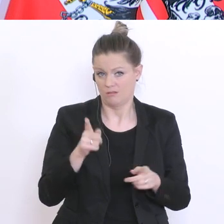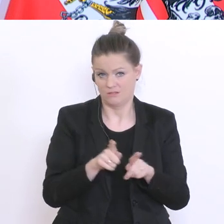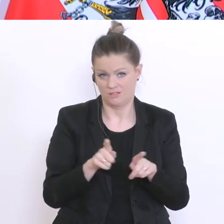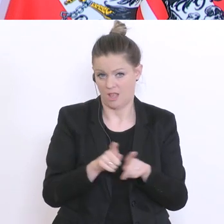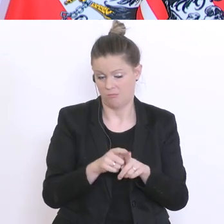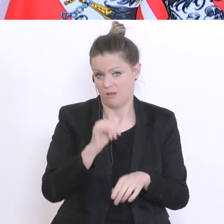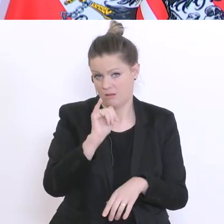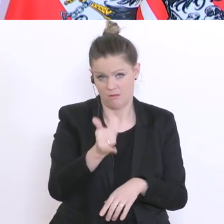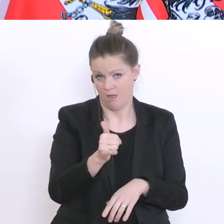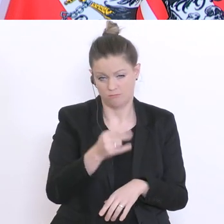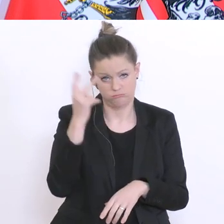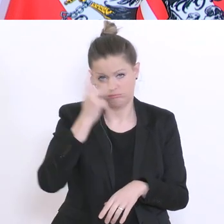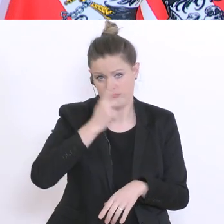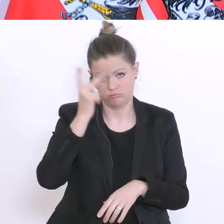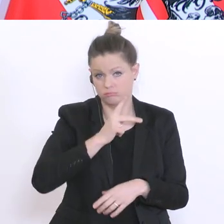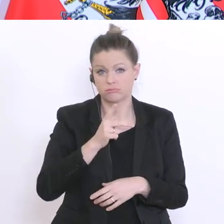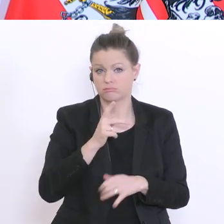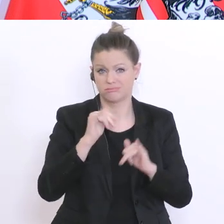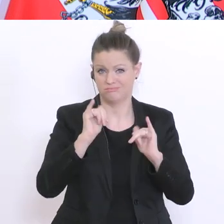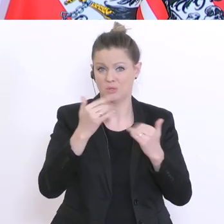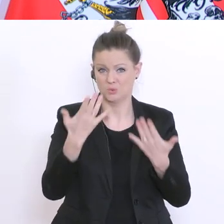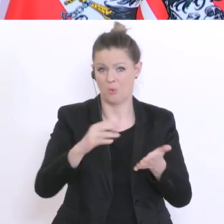ich habe vollkommendes Verständnis auch für diese Petition, weil es ist